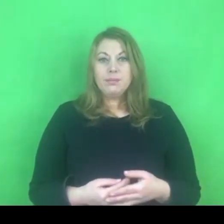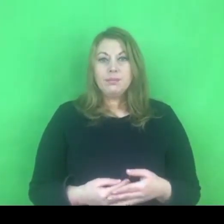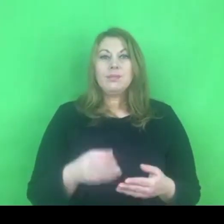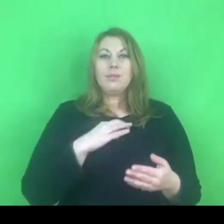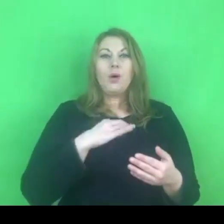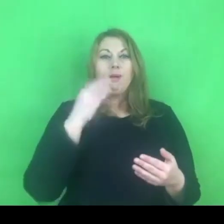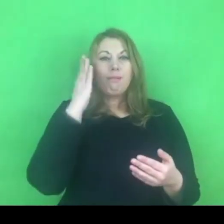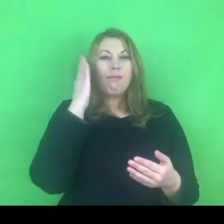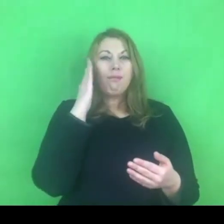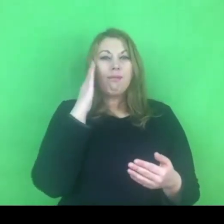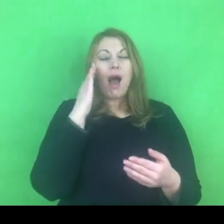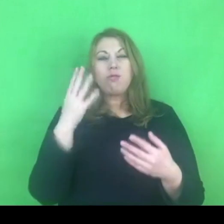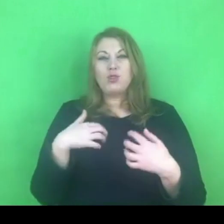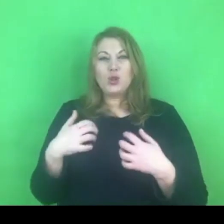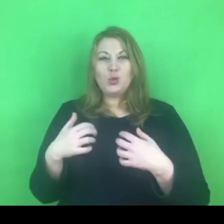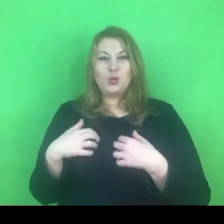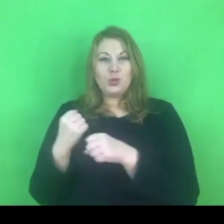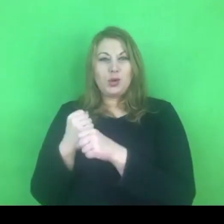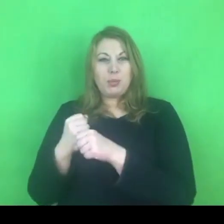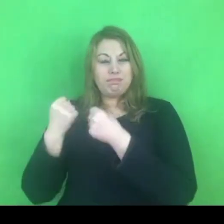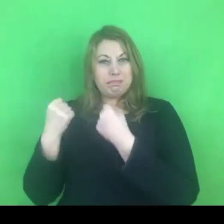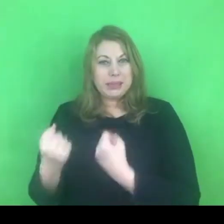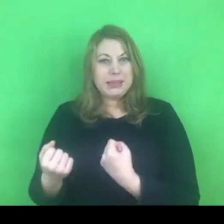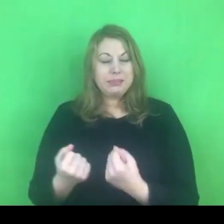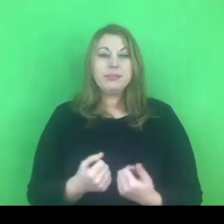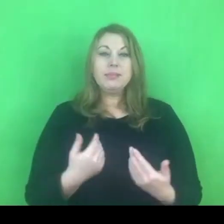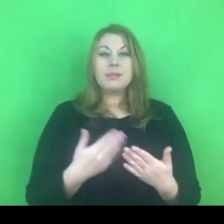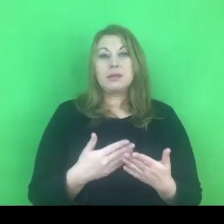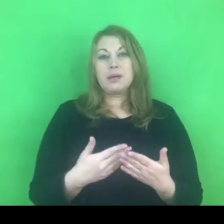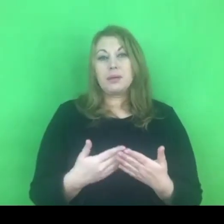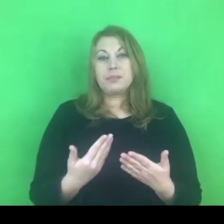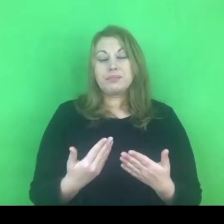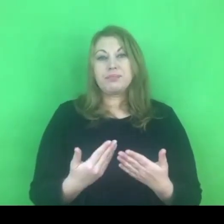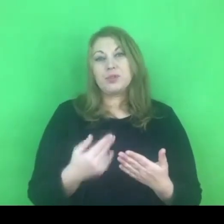Liczymy na to, że te działania będą się odbywały.